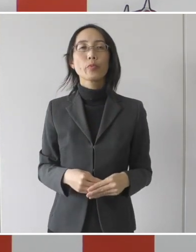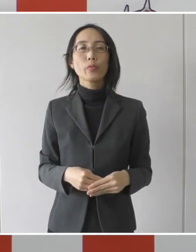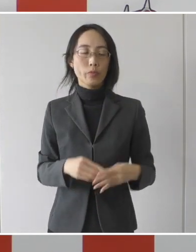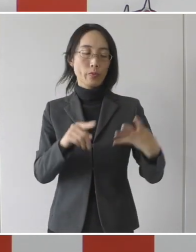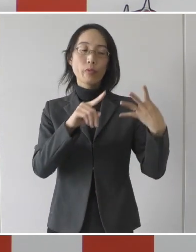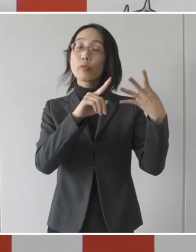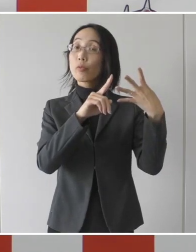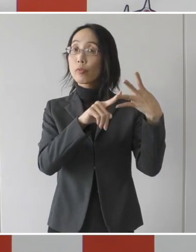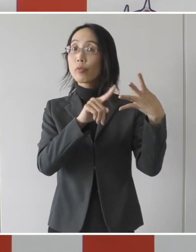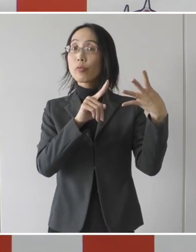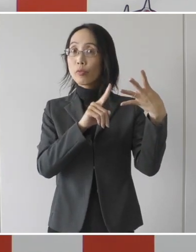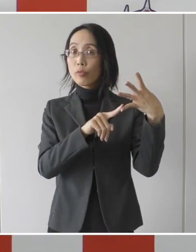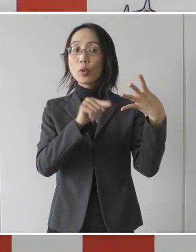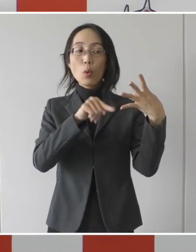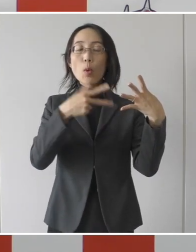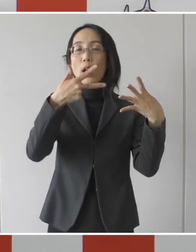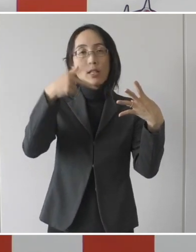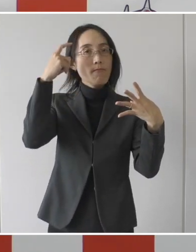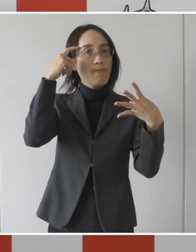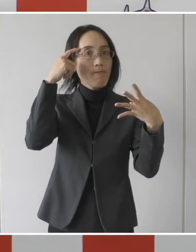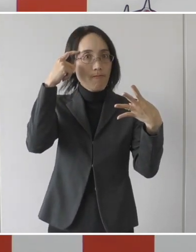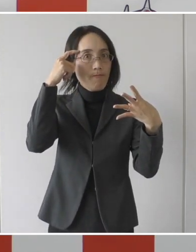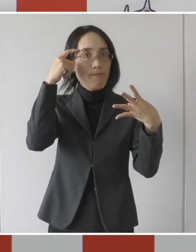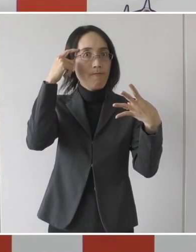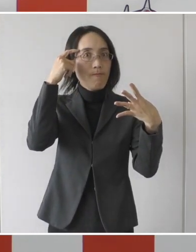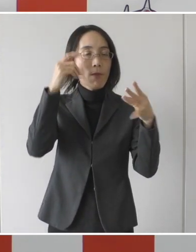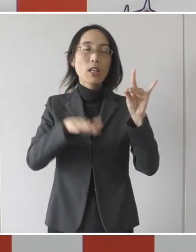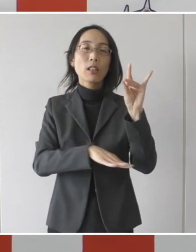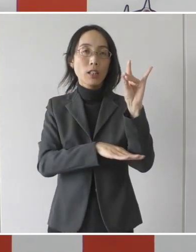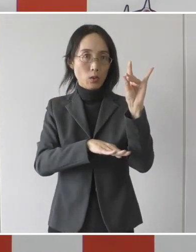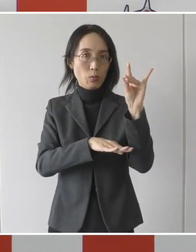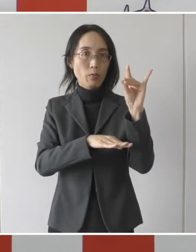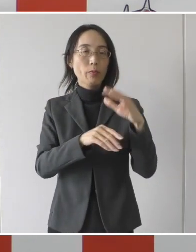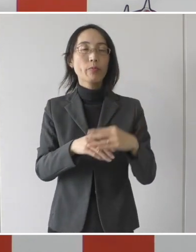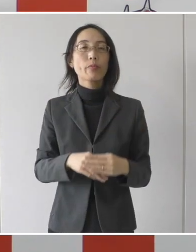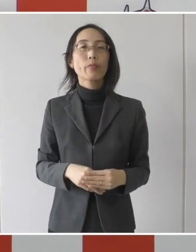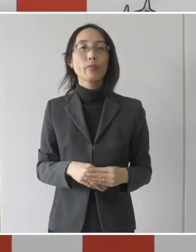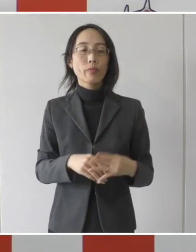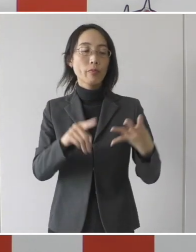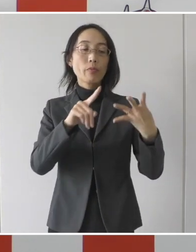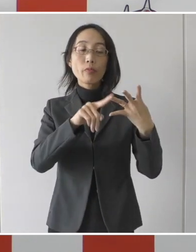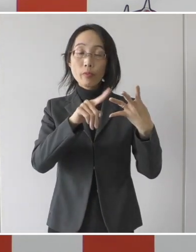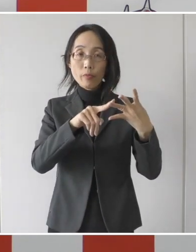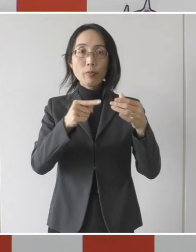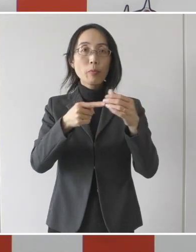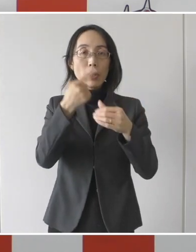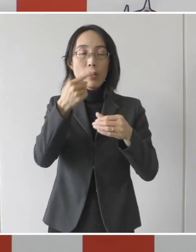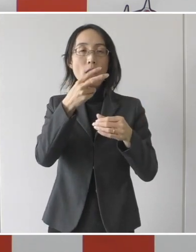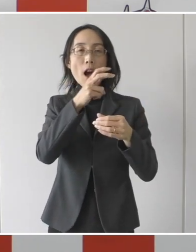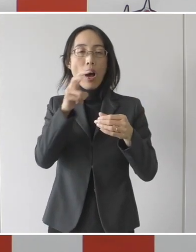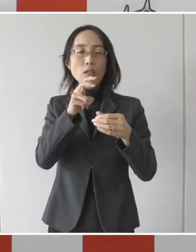それから3と4、これが市独自の基準でありまして発症後、20日経過した後、